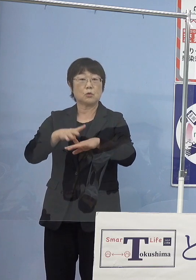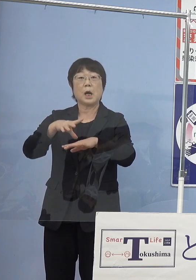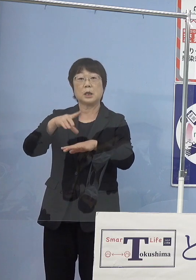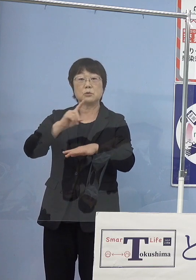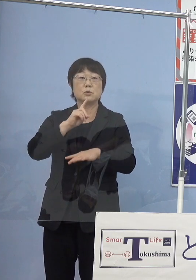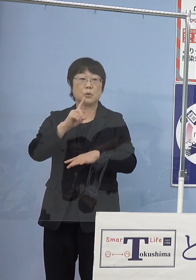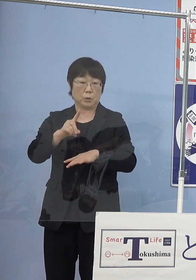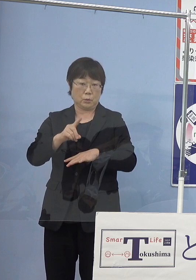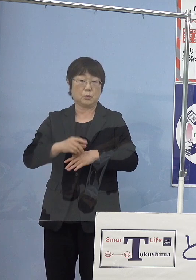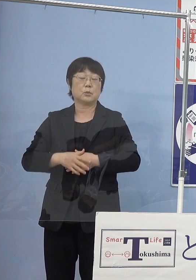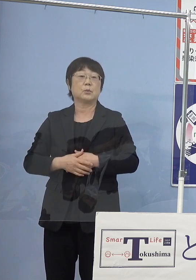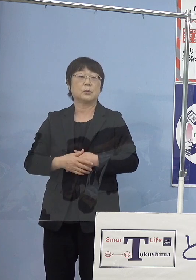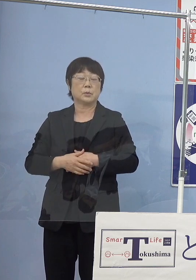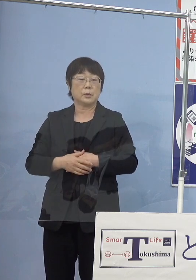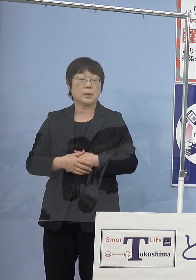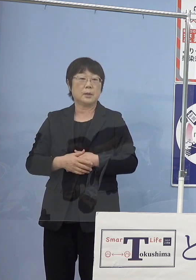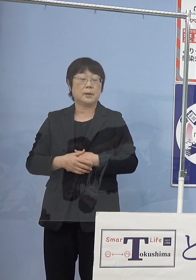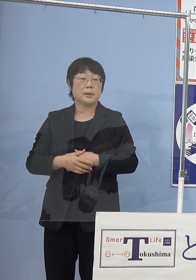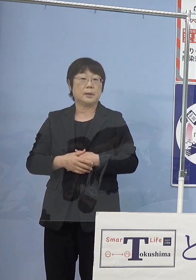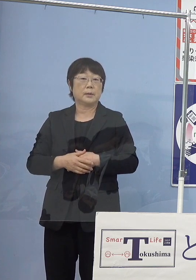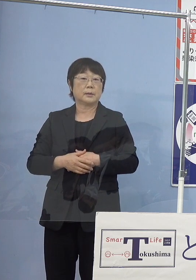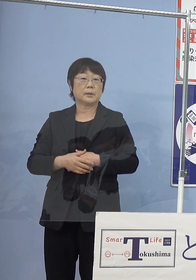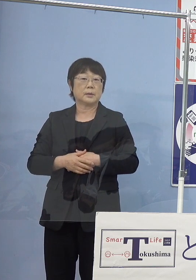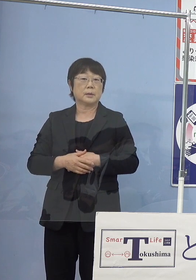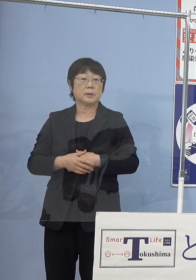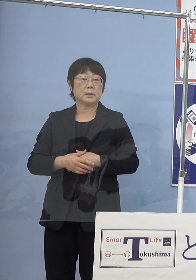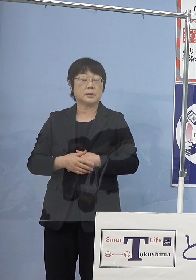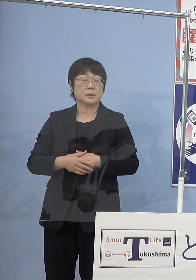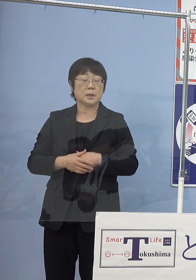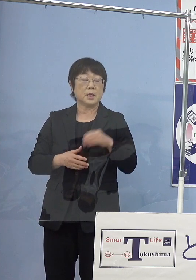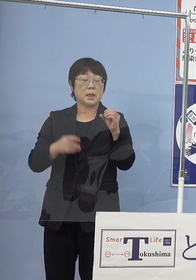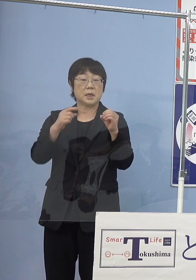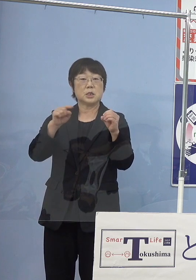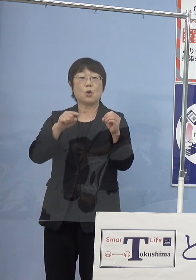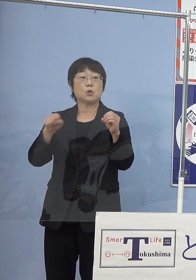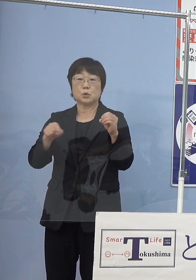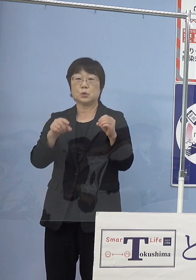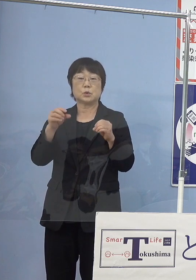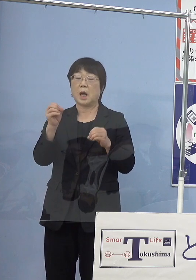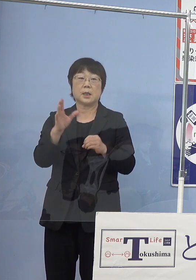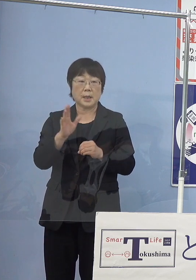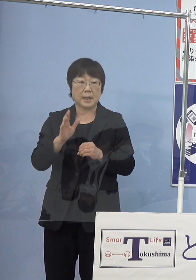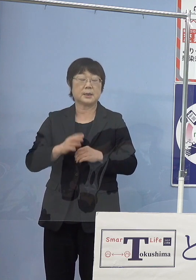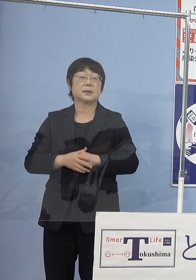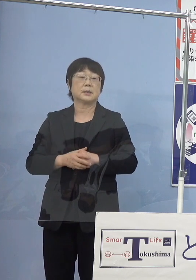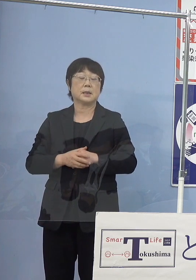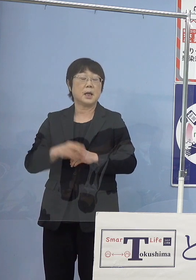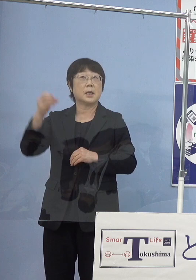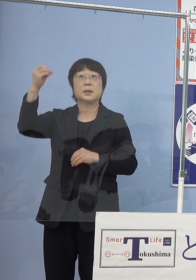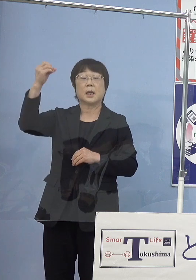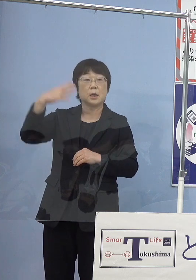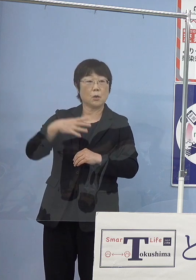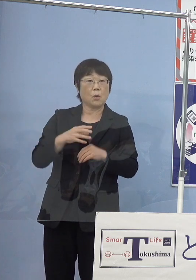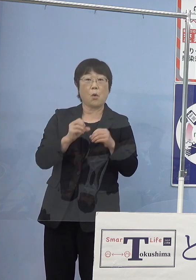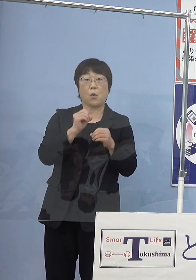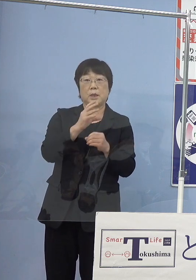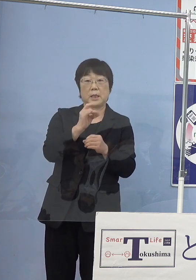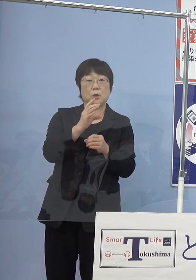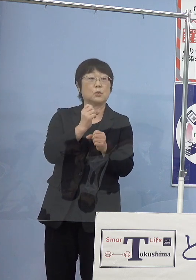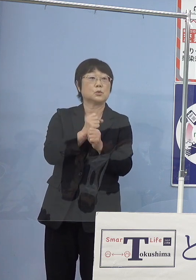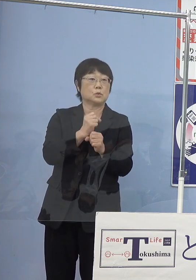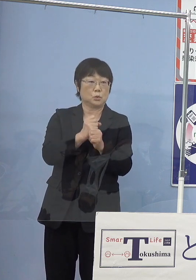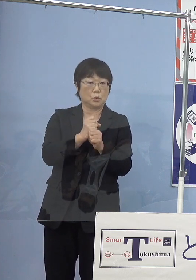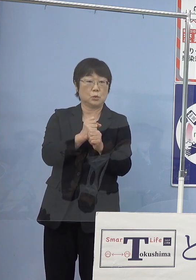いわゆる全くの二酸化炭素フリー つまり太陽光発電で生み出した電気でもって